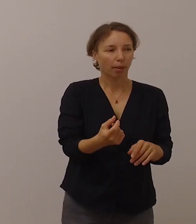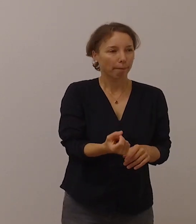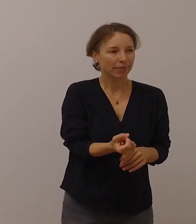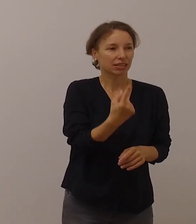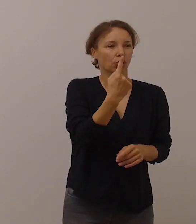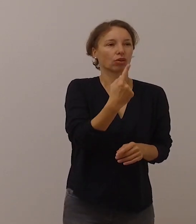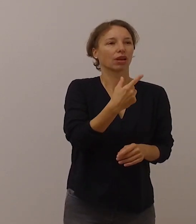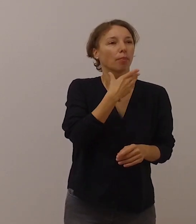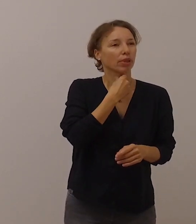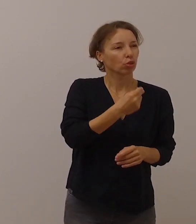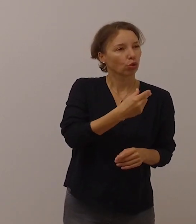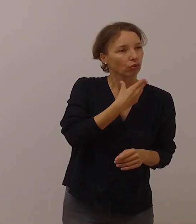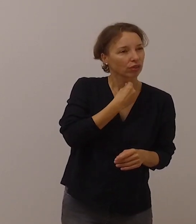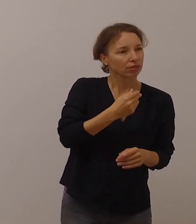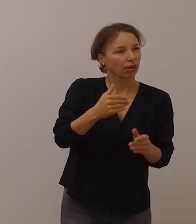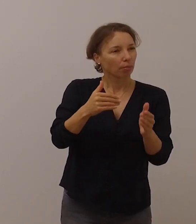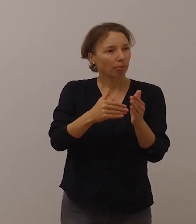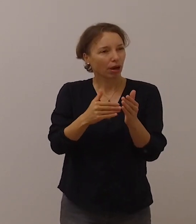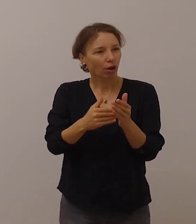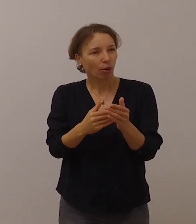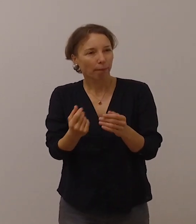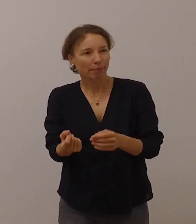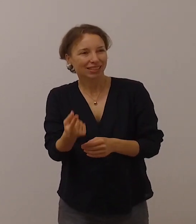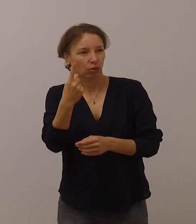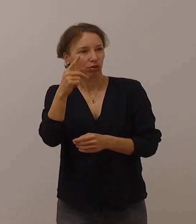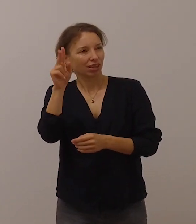die auch besondere Aufmerksamkeit verdienen,